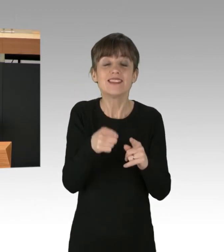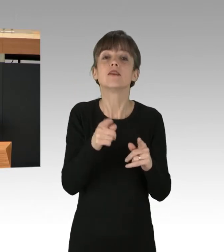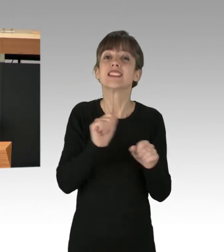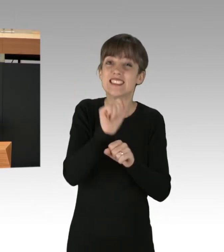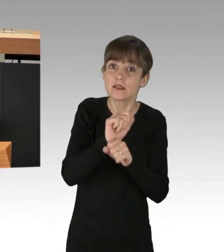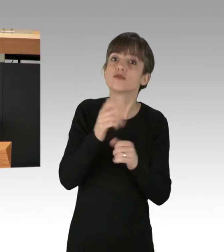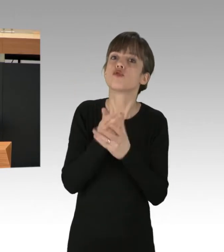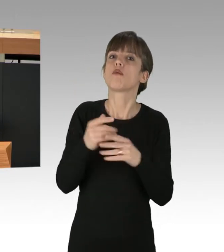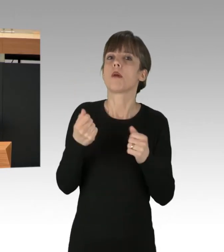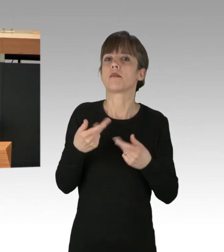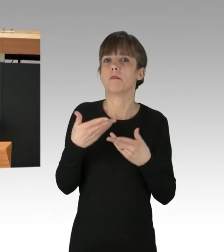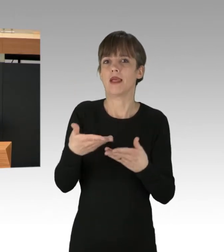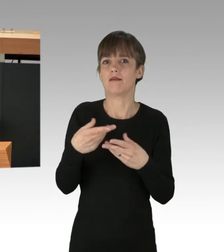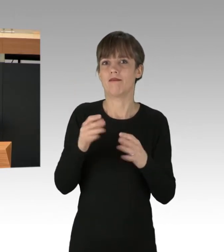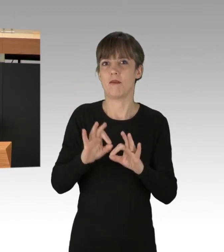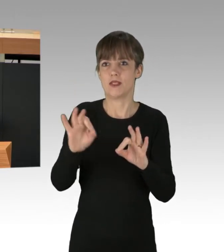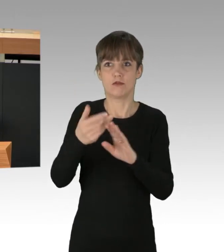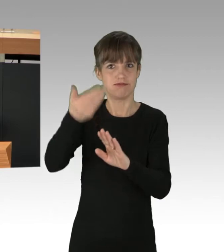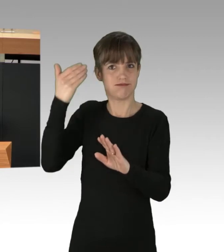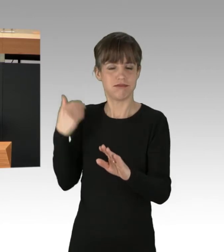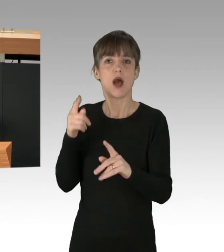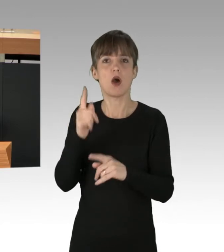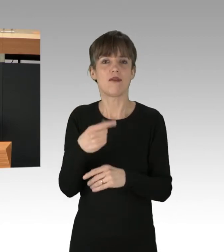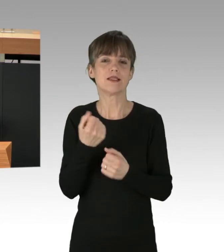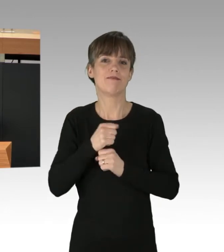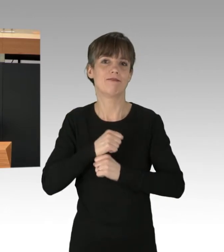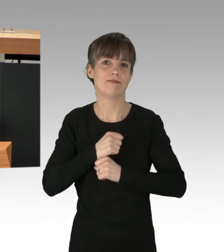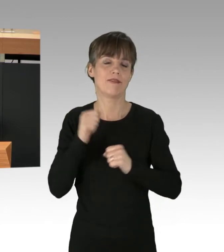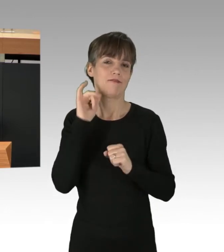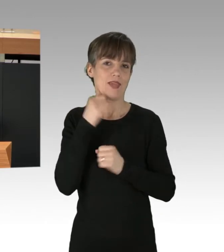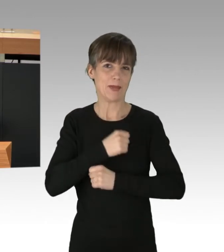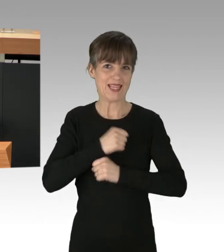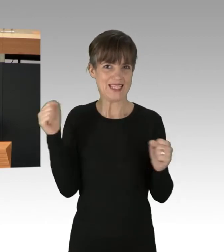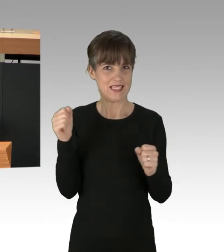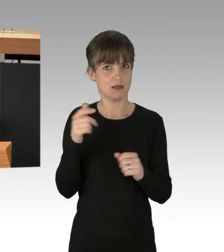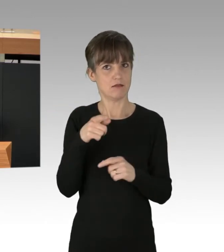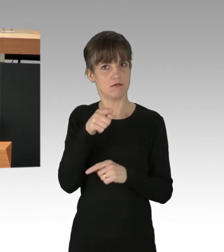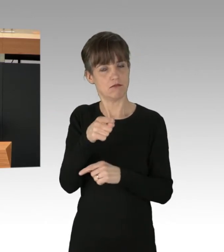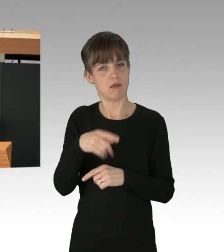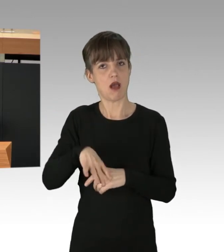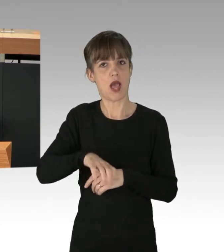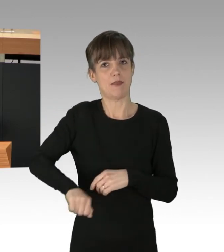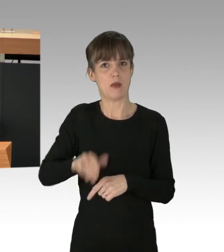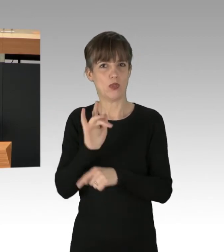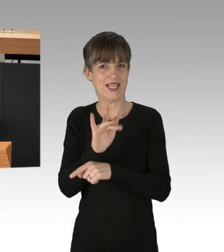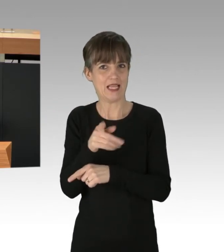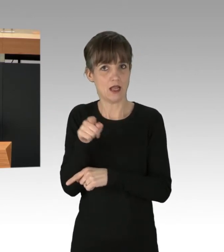die 2019 den Marsch der Abtreibungs-GegnerInnen mit Sitzblockaden blockierten, wurden wegen angeblicher Nötigung vor Gericht gezerrt.